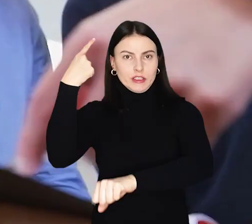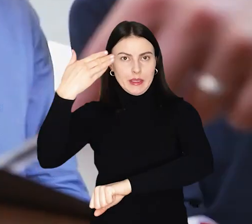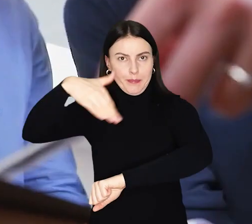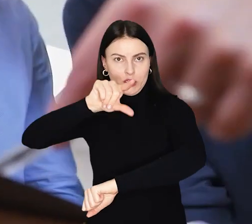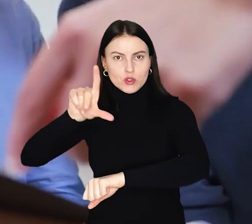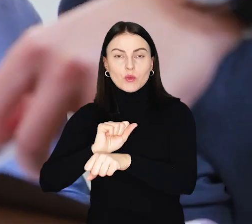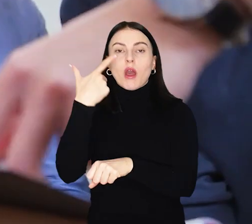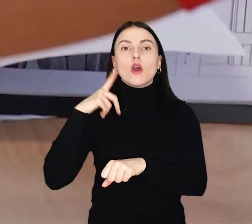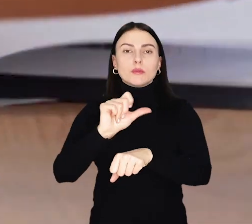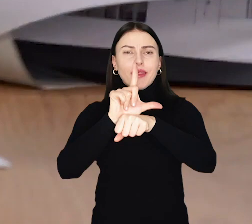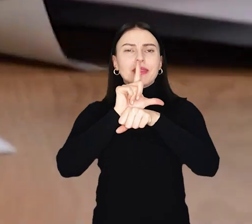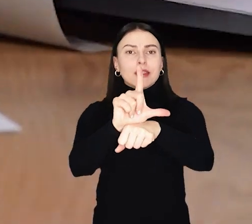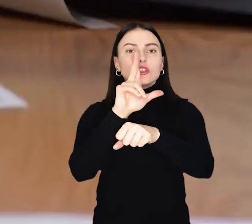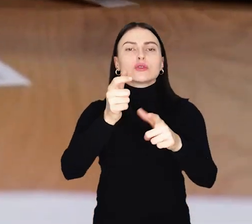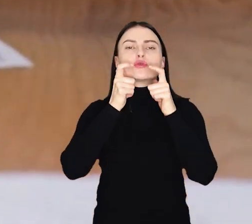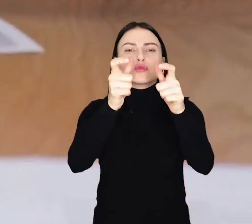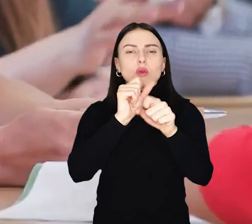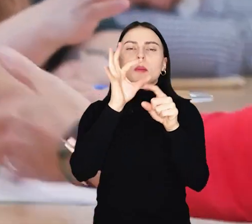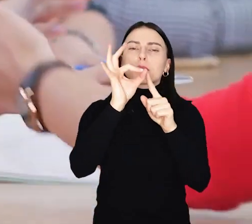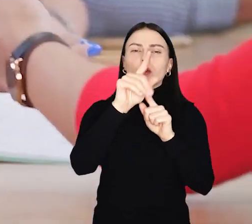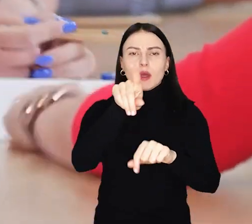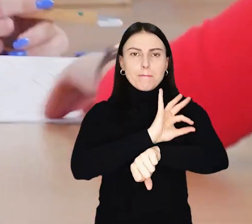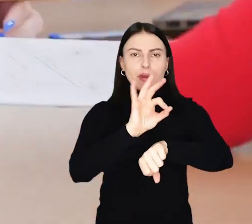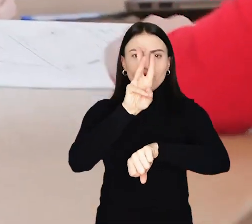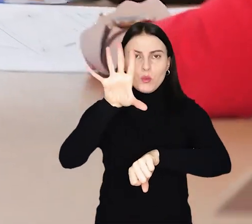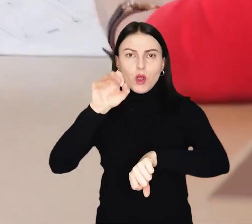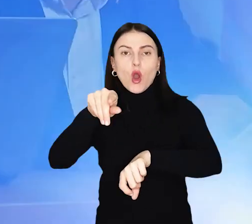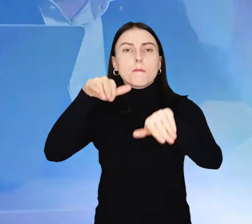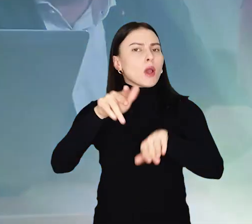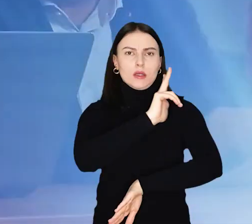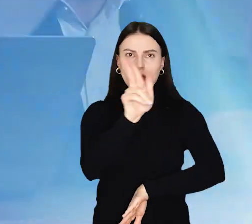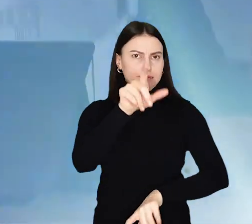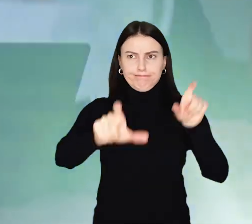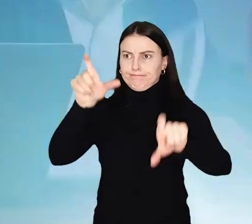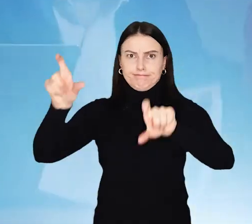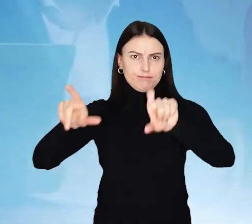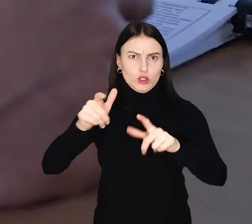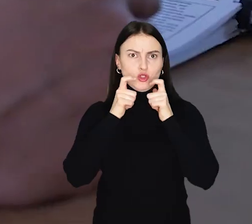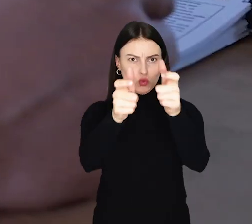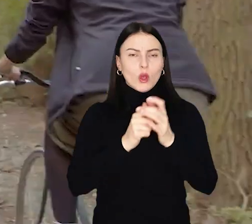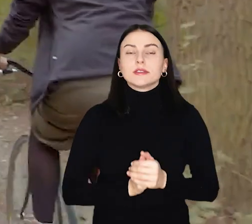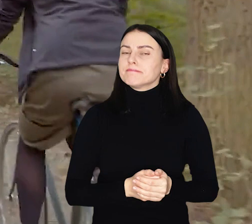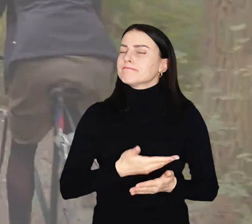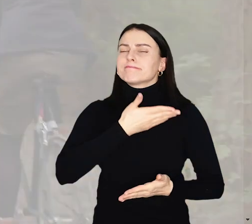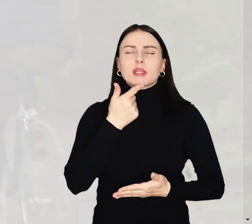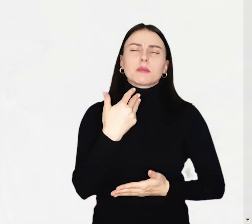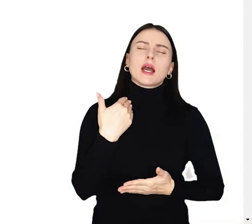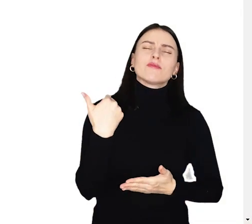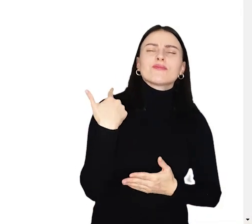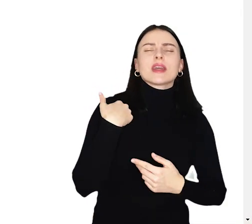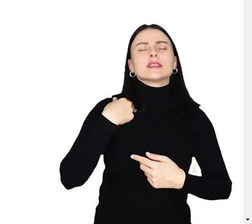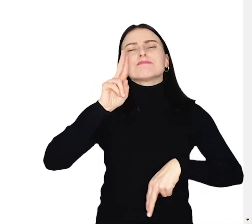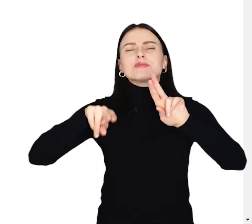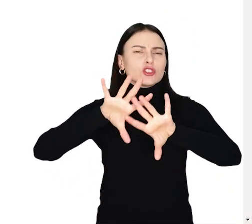Liderem, czyli osobą zgłaszającą i prowadzącą projekt do WBO, może zostać każdy mieszkaniec Wrocławia, niezależnie od wieku i obywatelstwa.